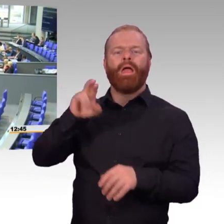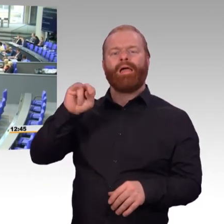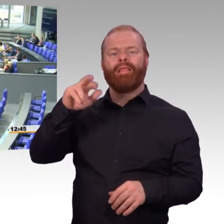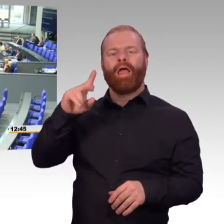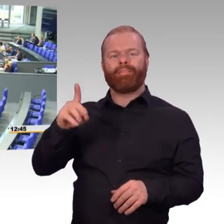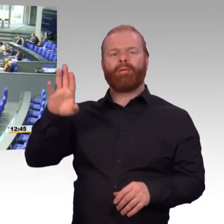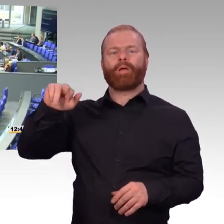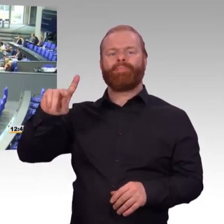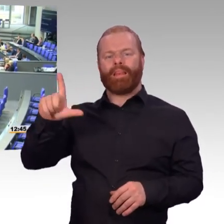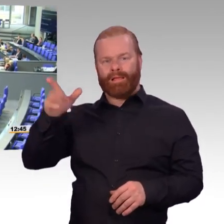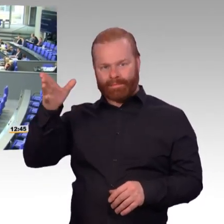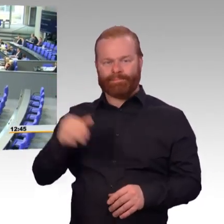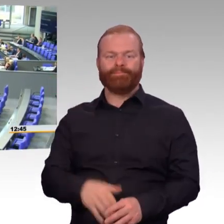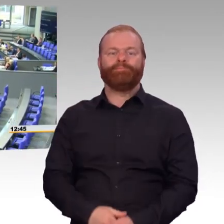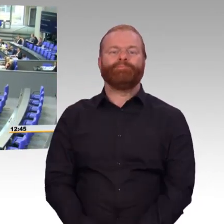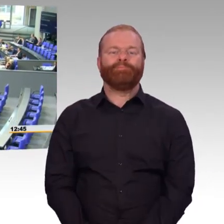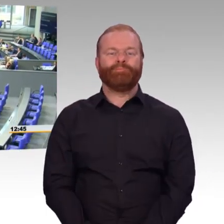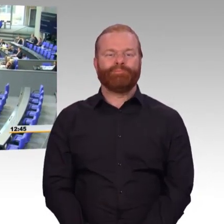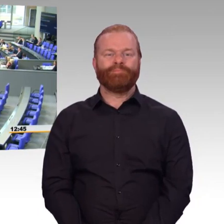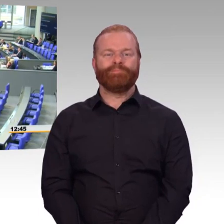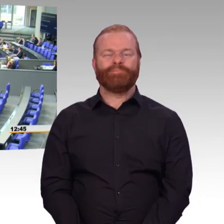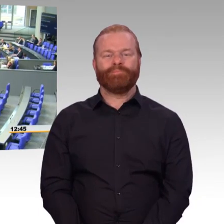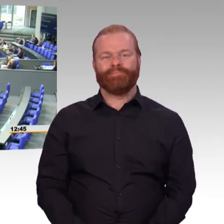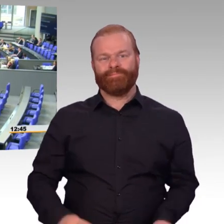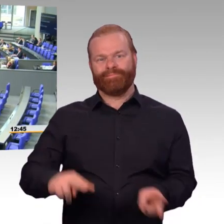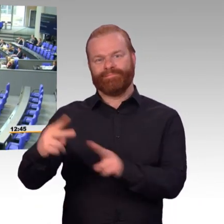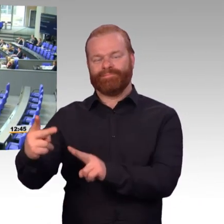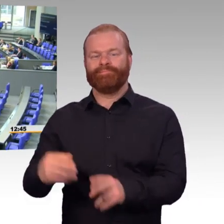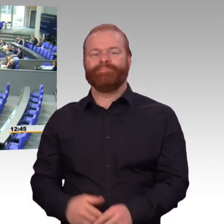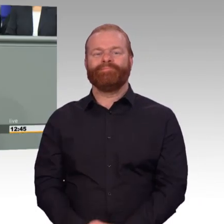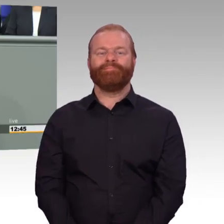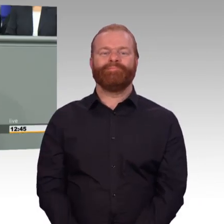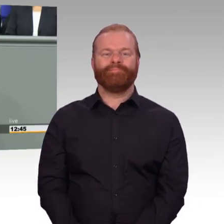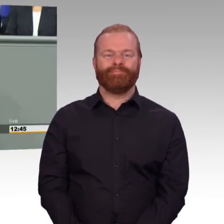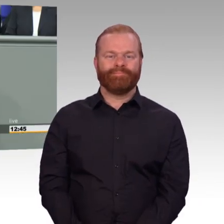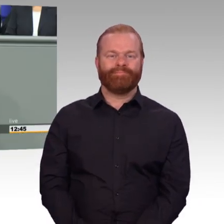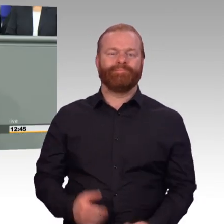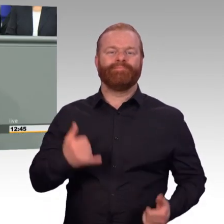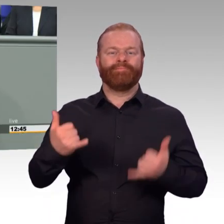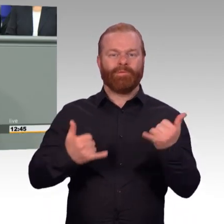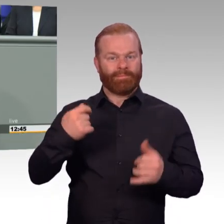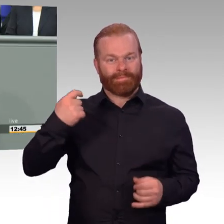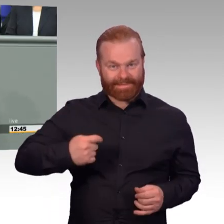die fliegen oder nicht oder Panzer, die fahren oder nicht. Aber das ist nur eine Seite der Medaille.